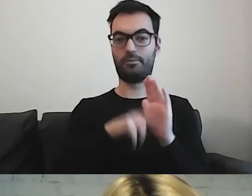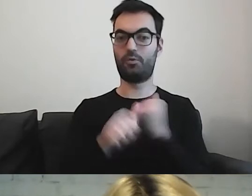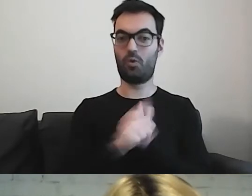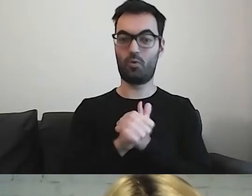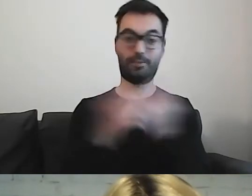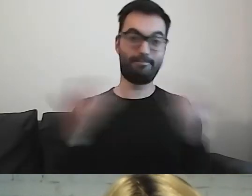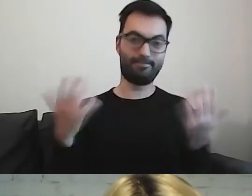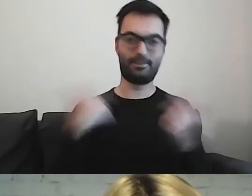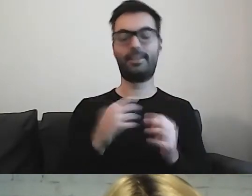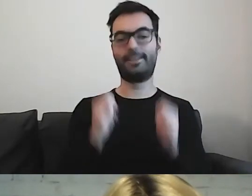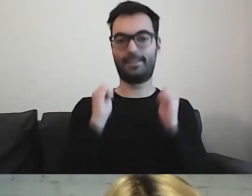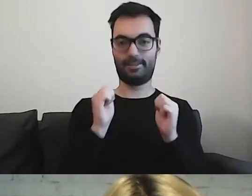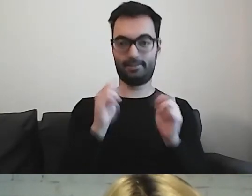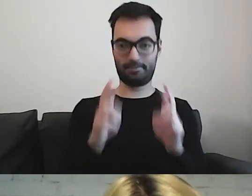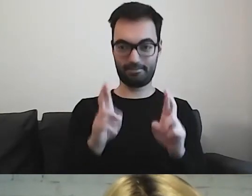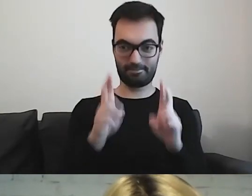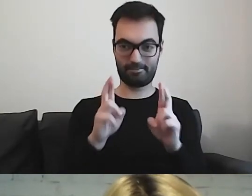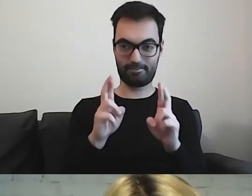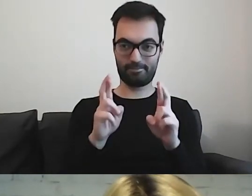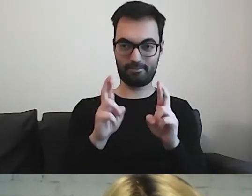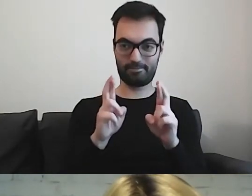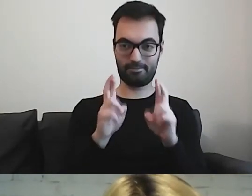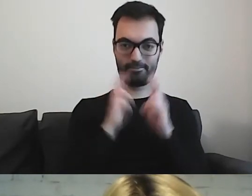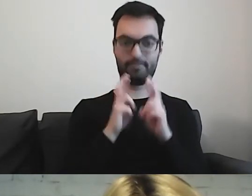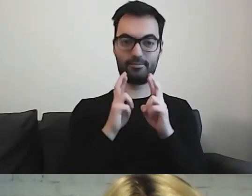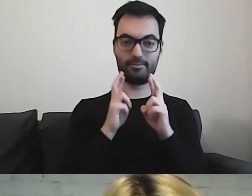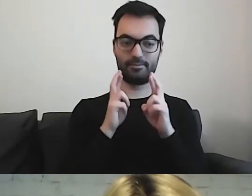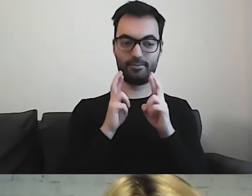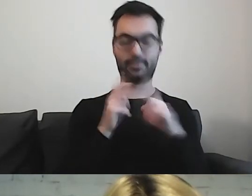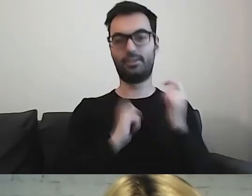Trzymam kciuki i cieszę się ogromnie.